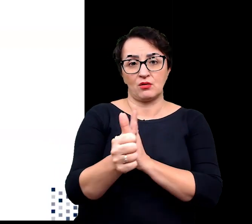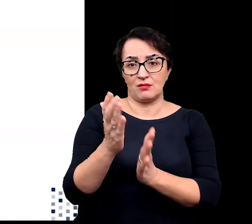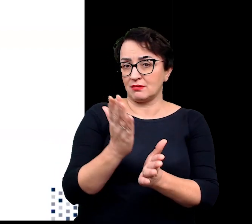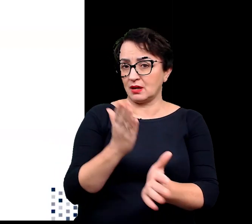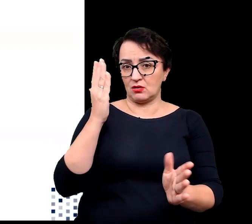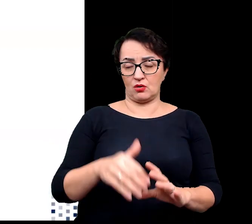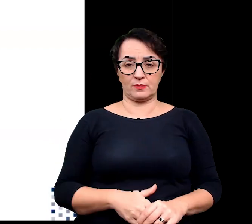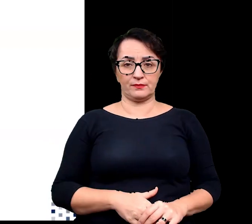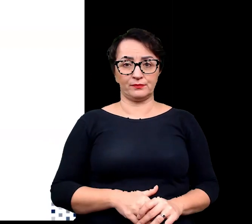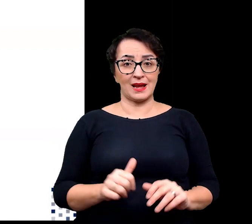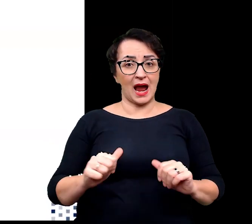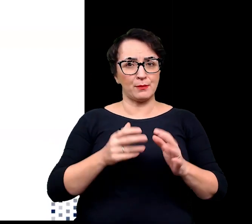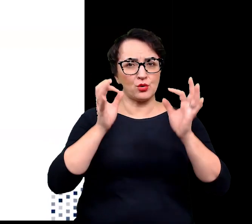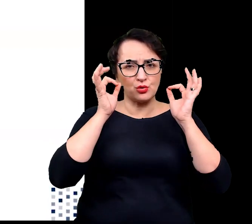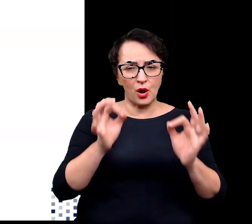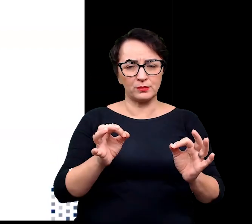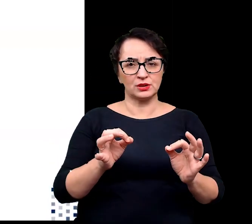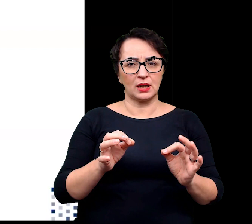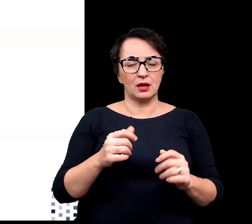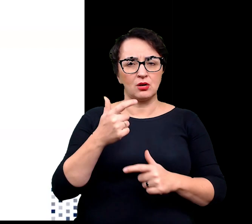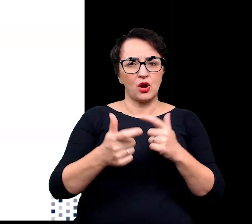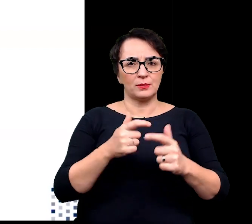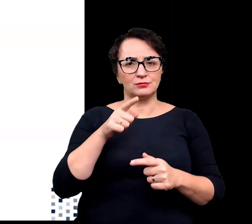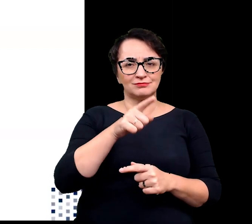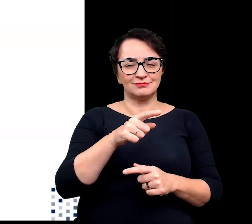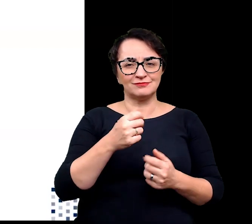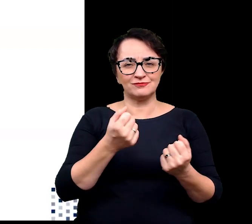Aby skutecznie zwabić zapylacze, których na tych wysokościach geograficznych